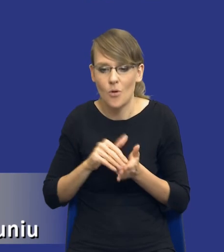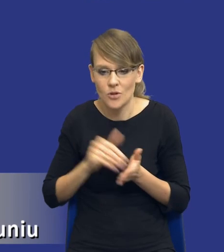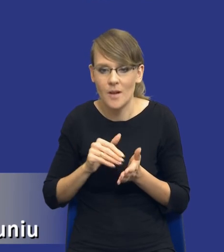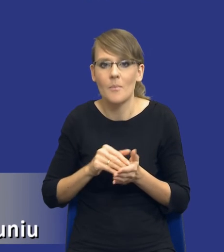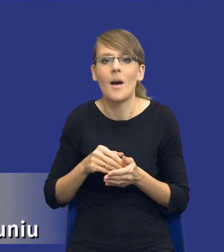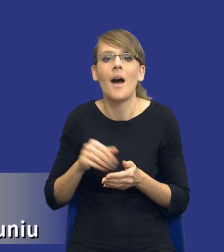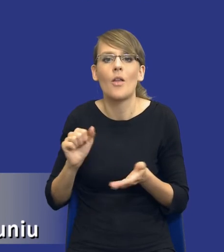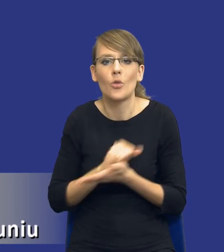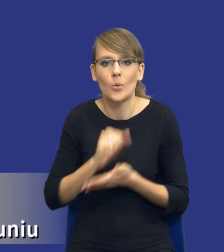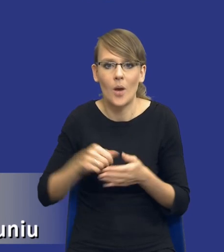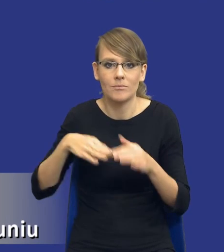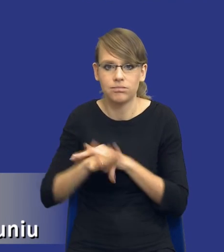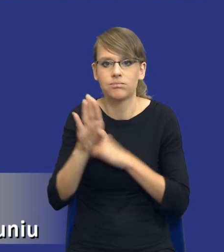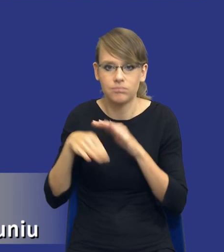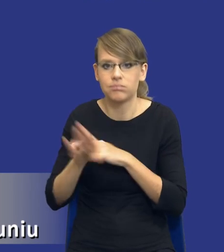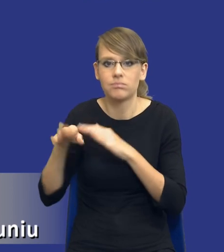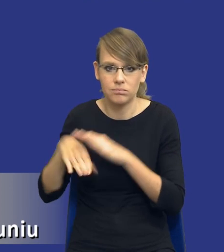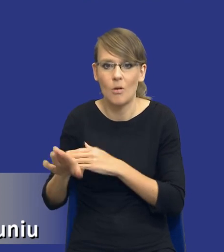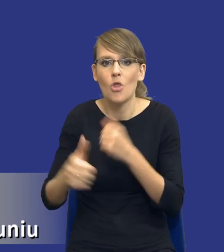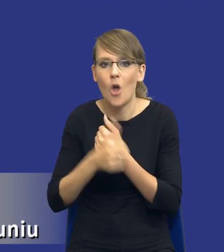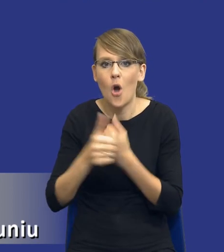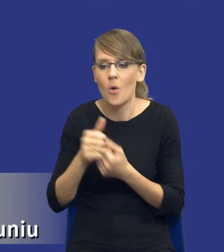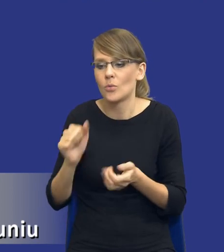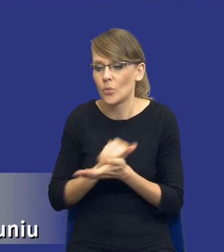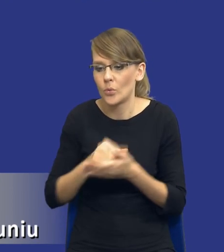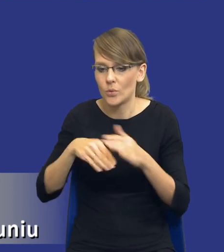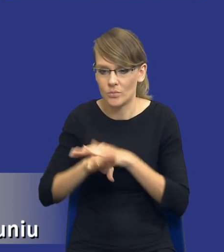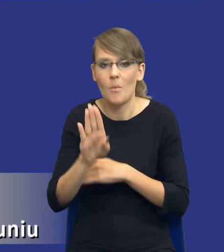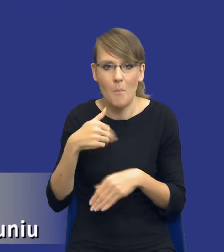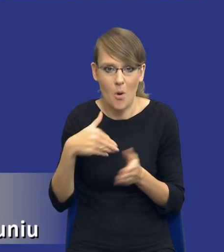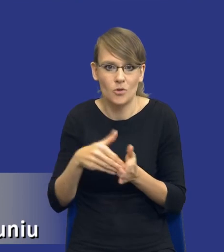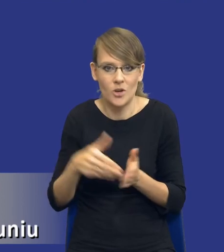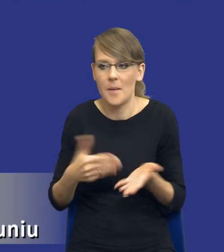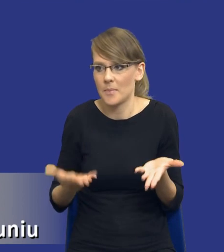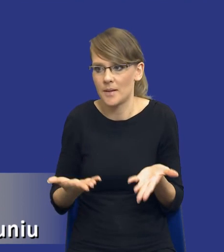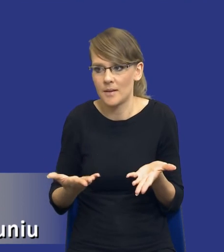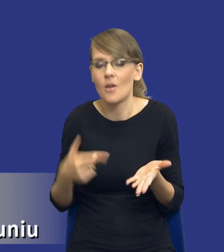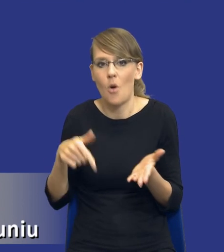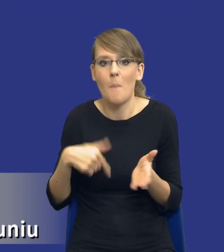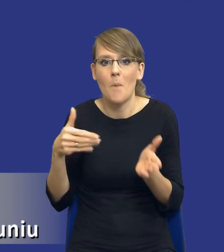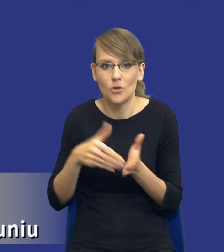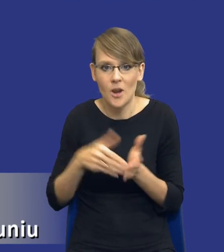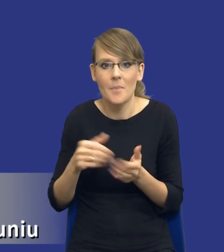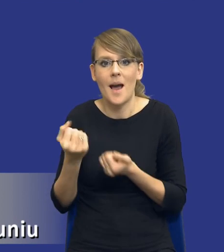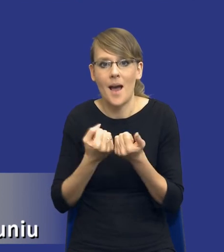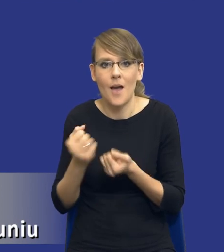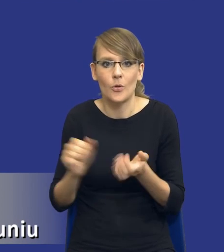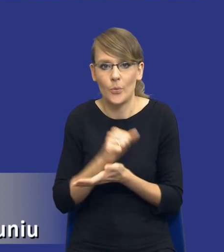dokumentów i to jest zidentyfikowana potrzeba zamawiającego i w tym momencie zamawiający powinien się zastanowić, czy rzeczywiście